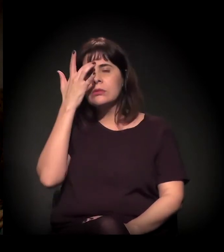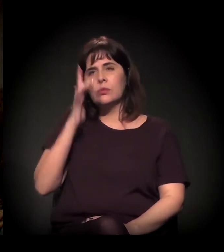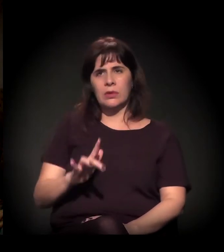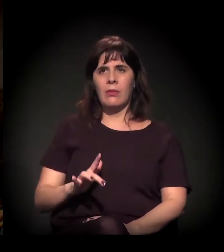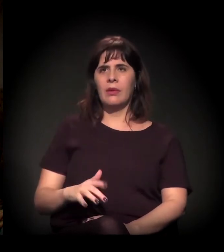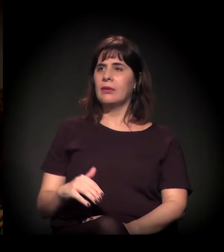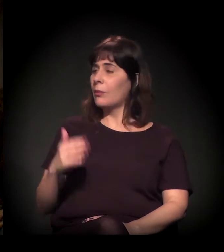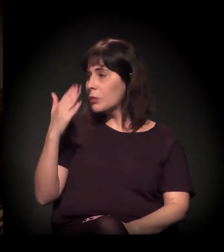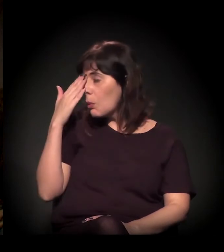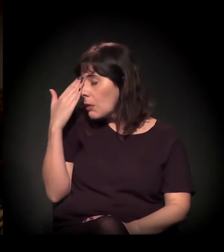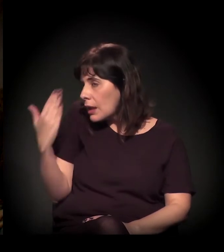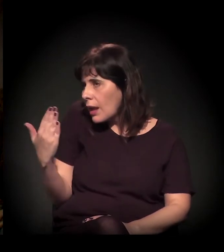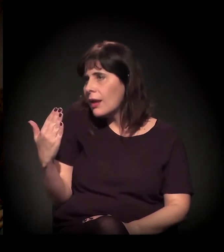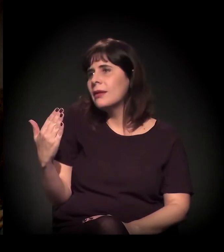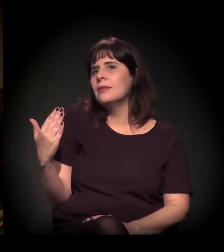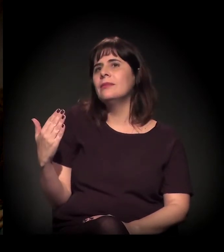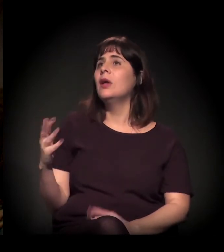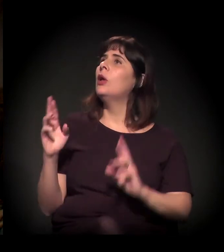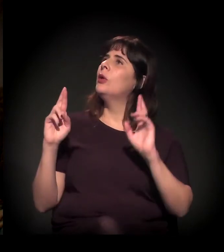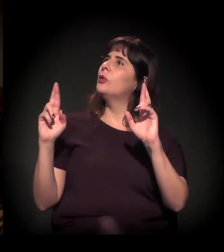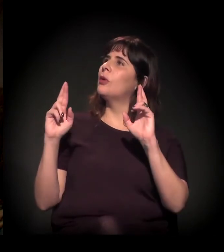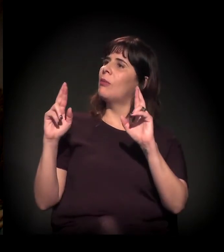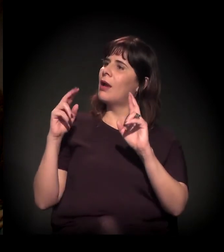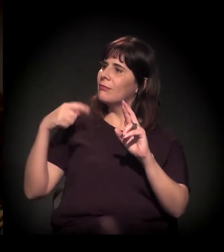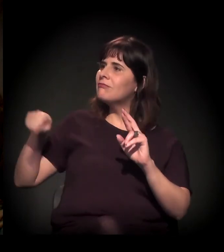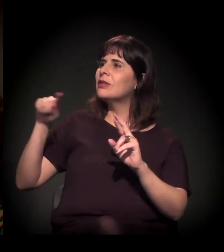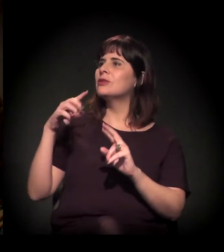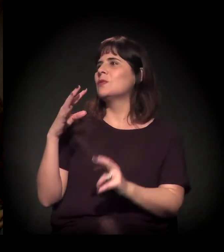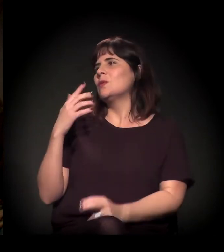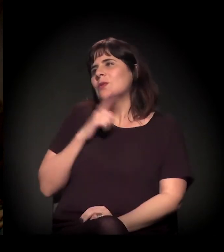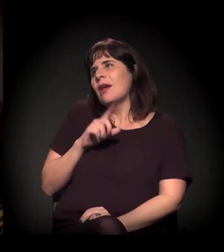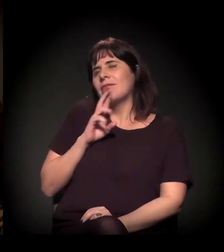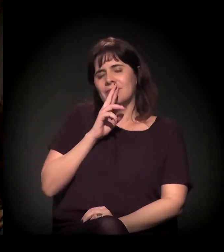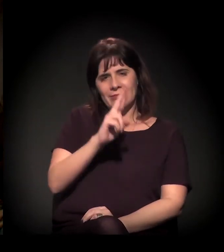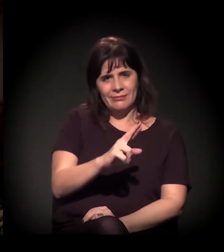Então muito obrigado. Espero que vocês respondam.